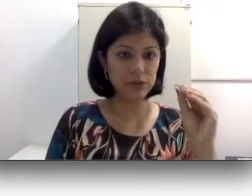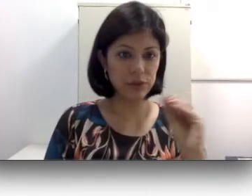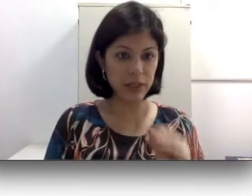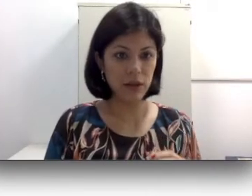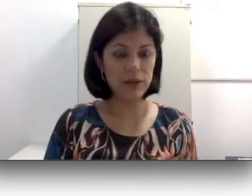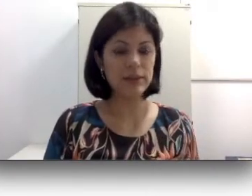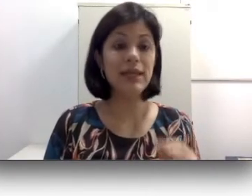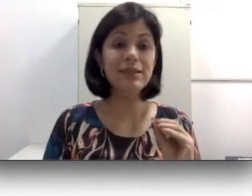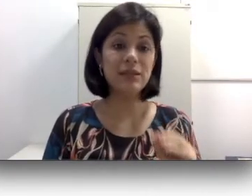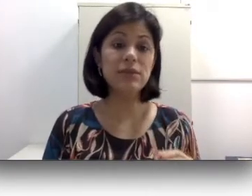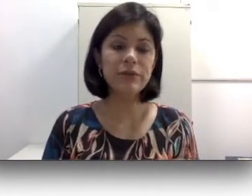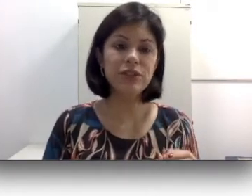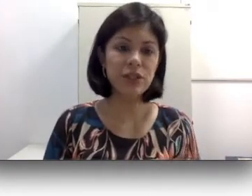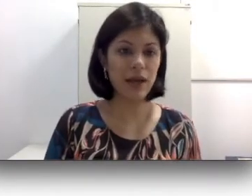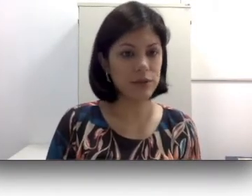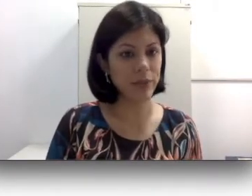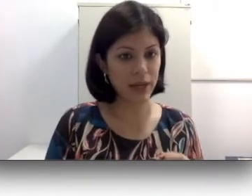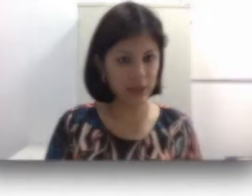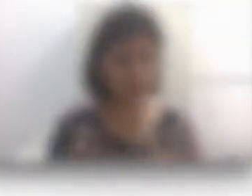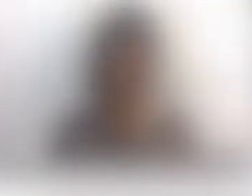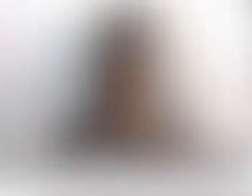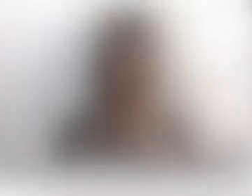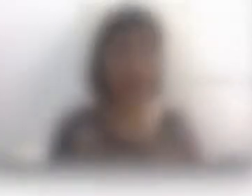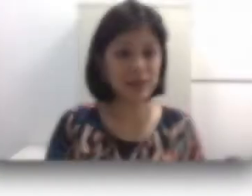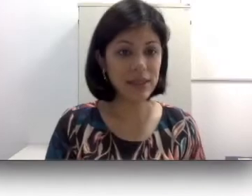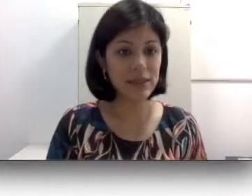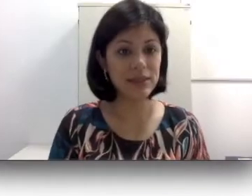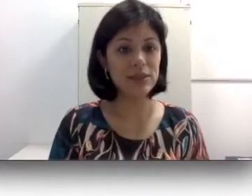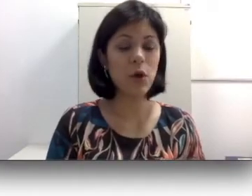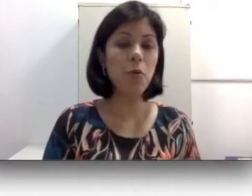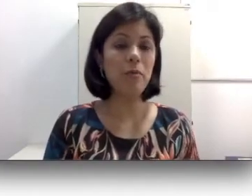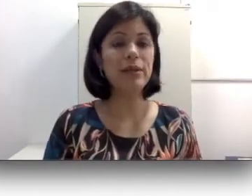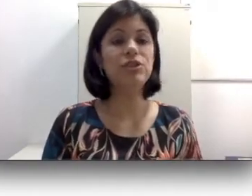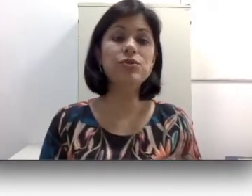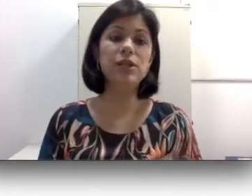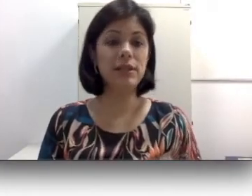auditivos menores não são indicados para crianças. As crianças comumente utilizam